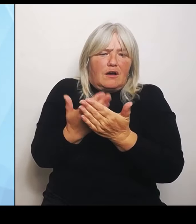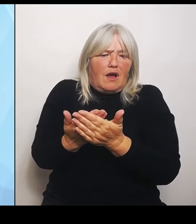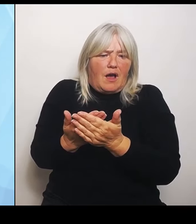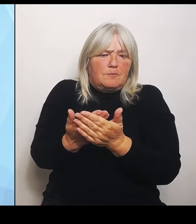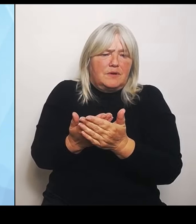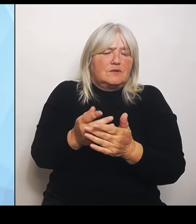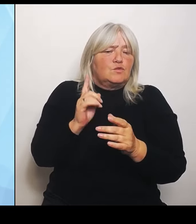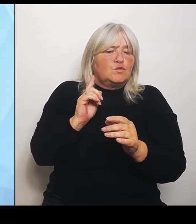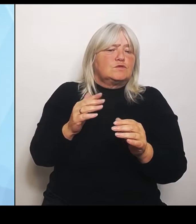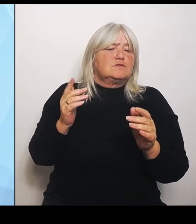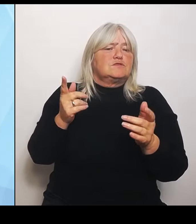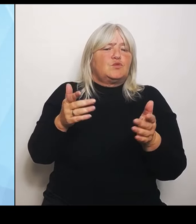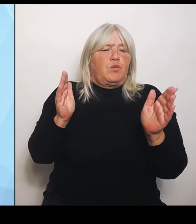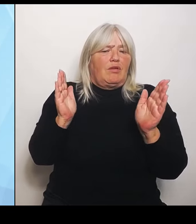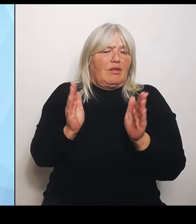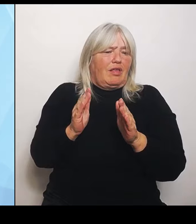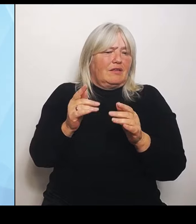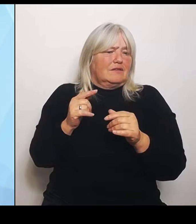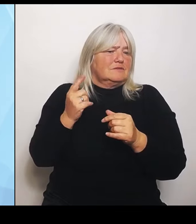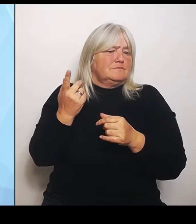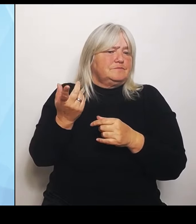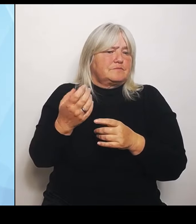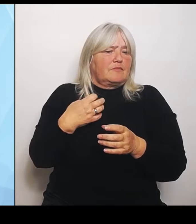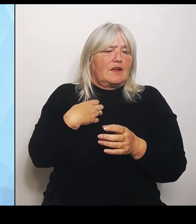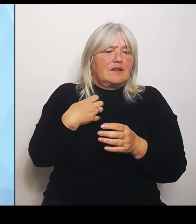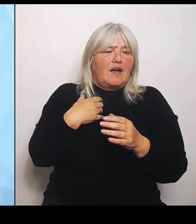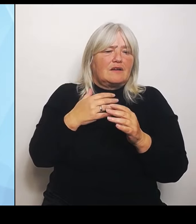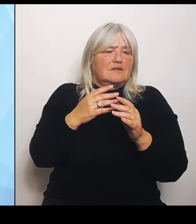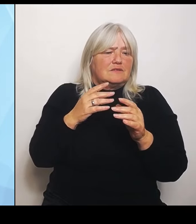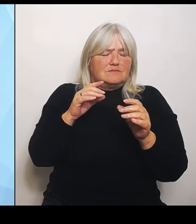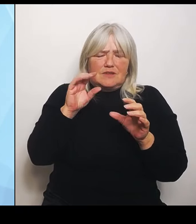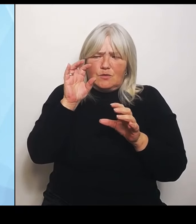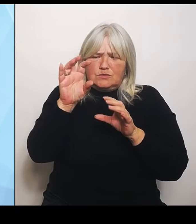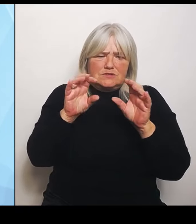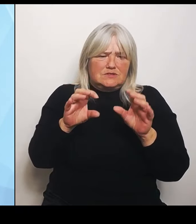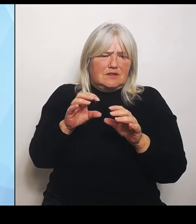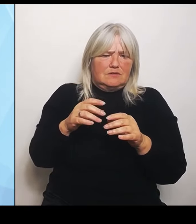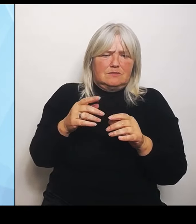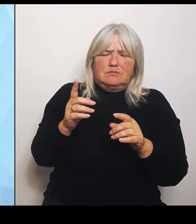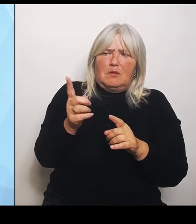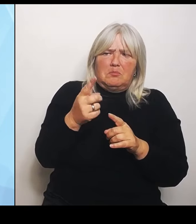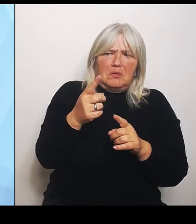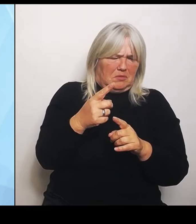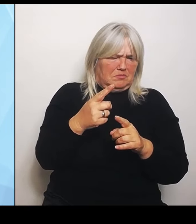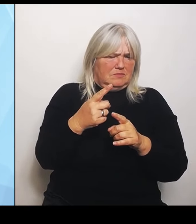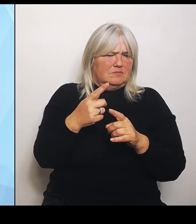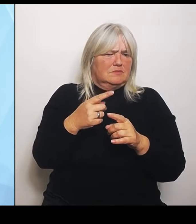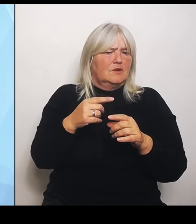Krankenhäuser beschneiden müssen. Und dann kann es natürlich auch dazu führen, dass einige nicht nur aus finanzieller Hinsicht, sondern weil